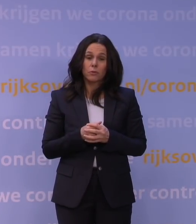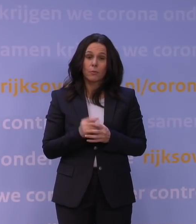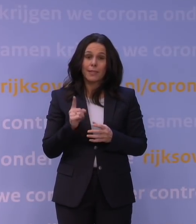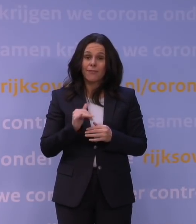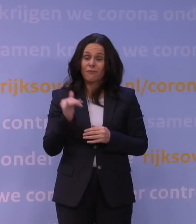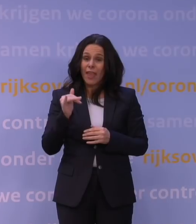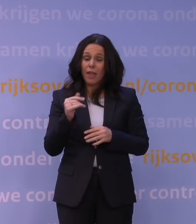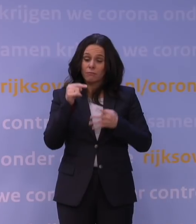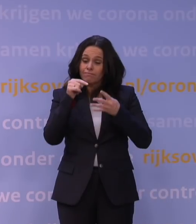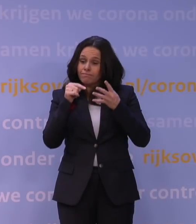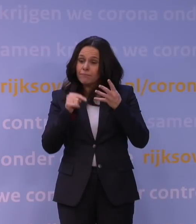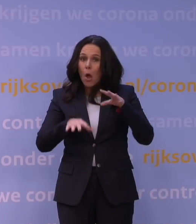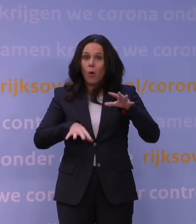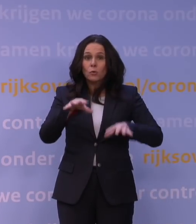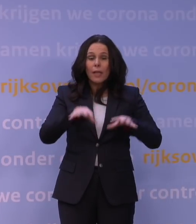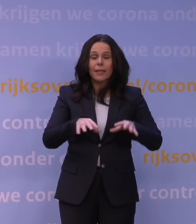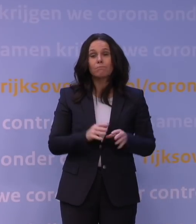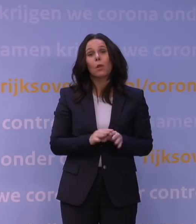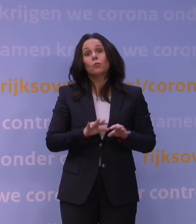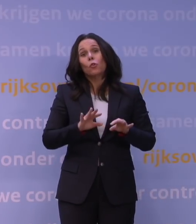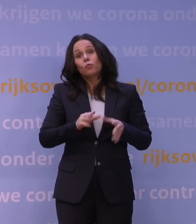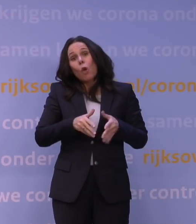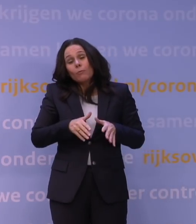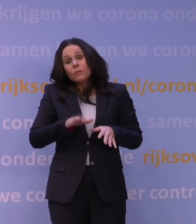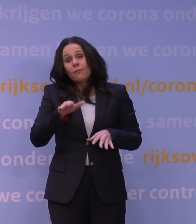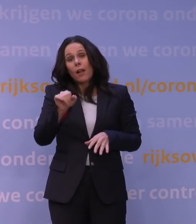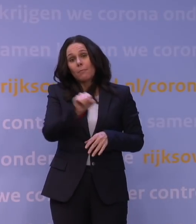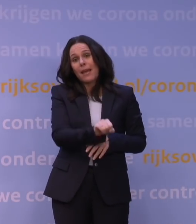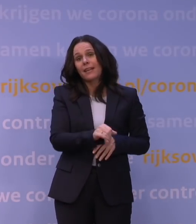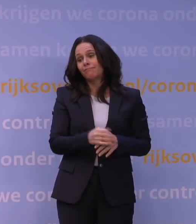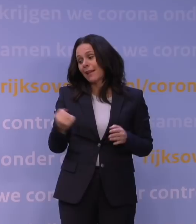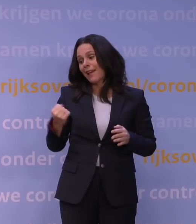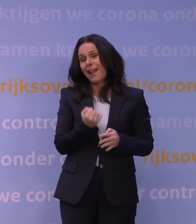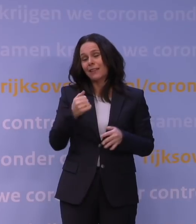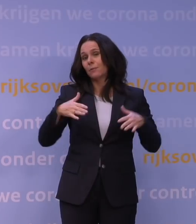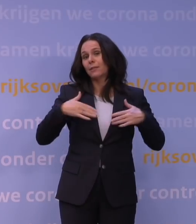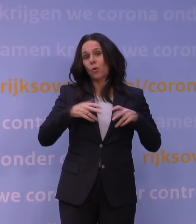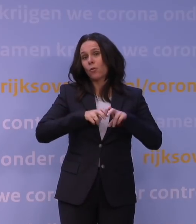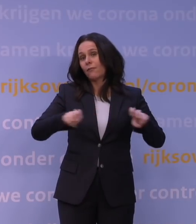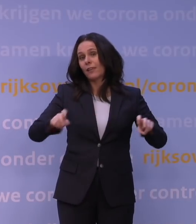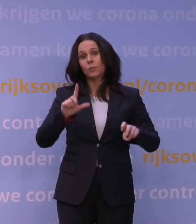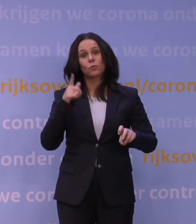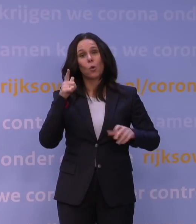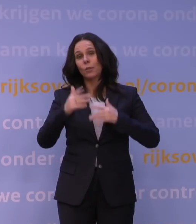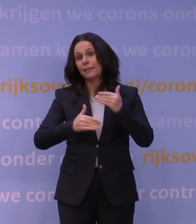Het kan ook wel eens meezitten, maar dat hebben we helaas met het coronavirus nog niet vaak gehad.